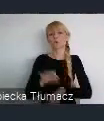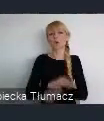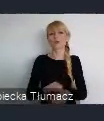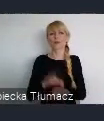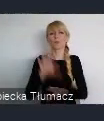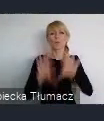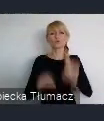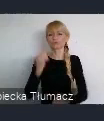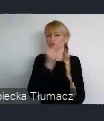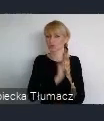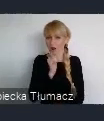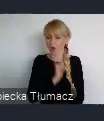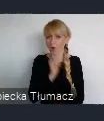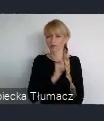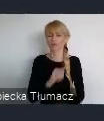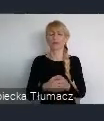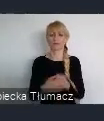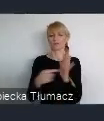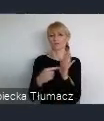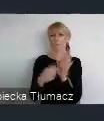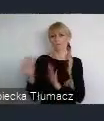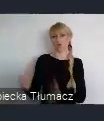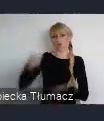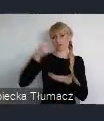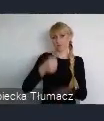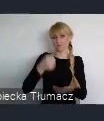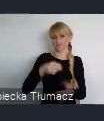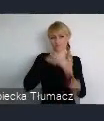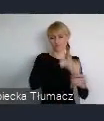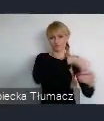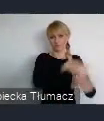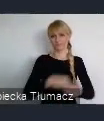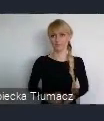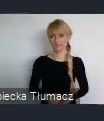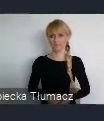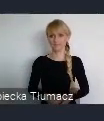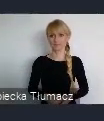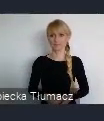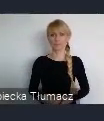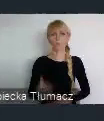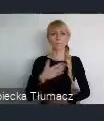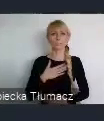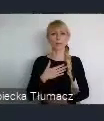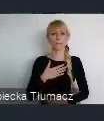Co z kolejnych rzeczy... Mam problem z przesunięciem slajdu na następny.